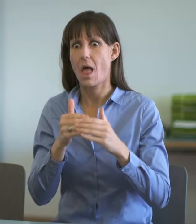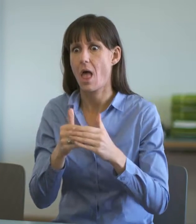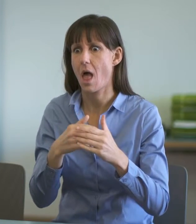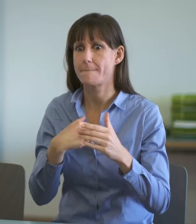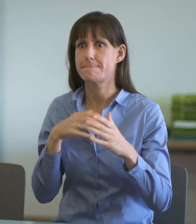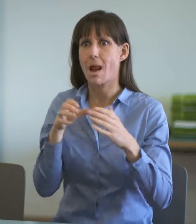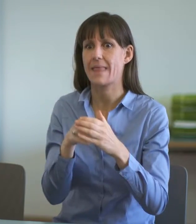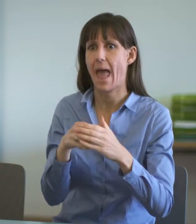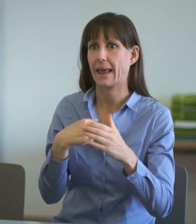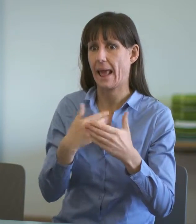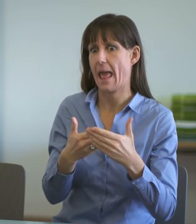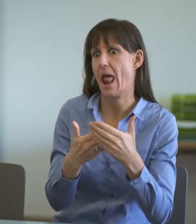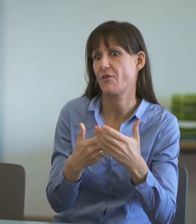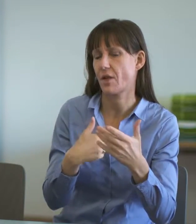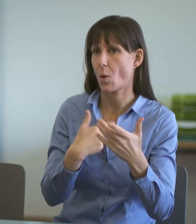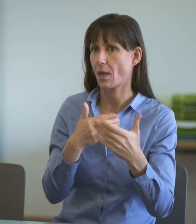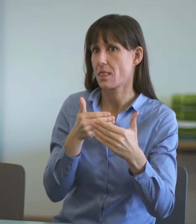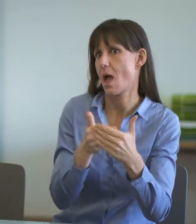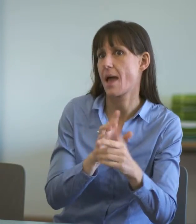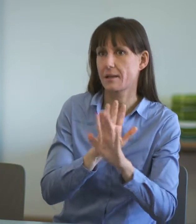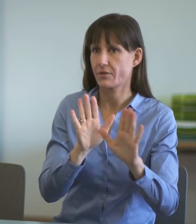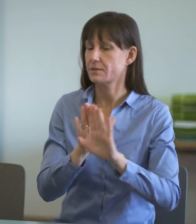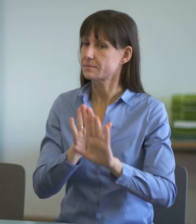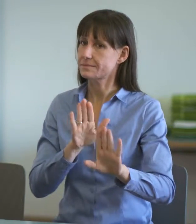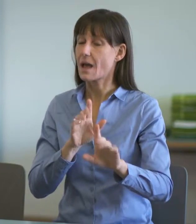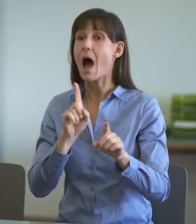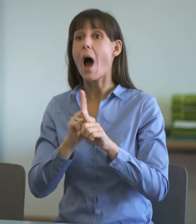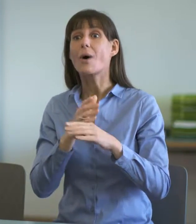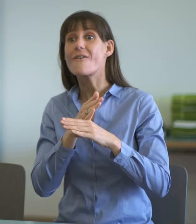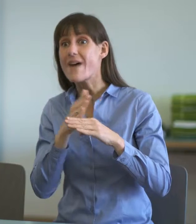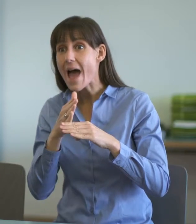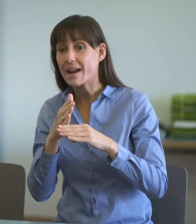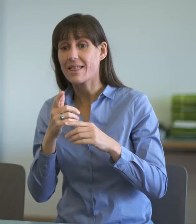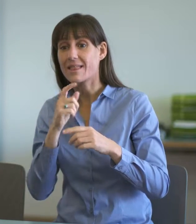Dolmetschende sind während der Einvernahme weder Hilfspolizisten oder Sozialarbeiter